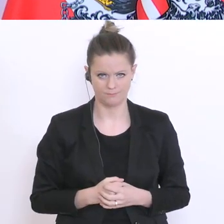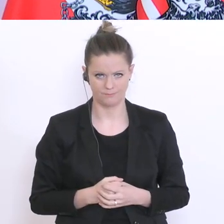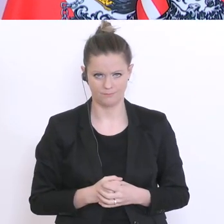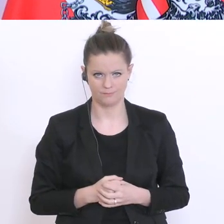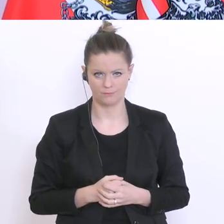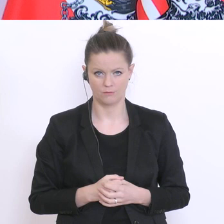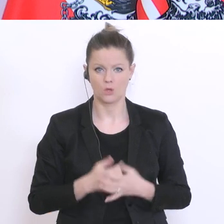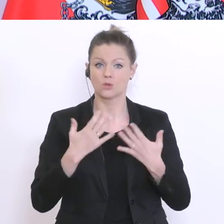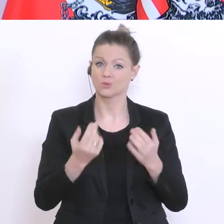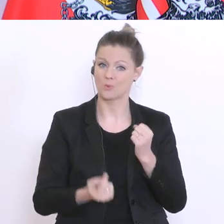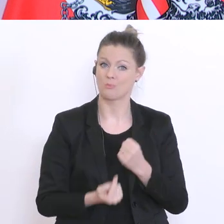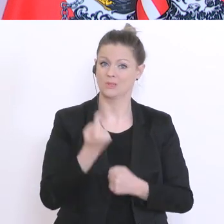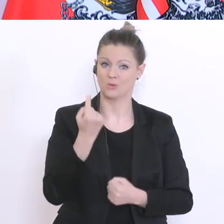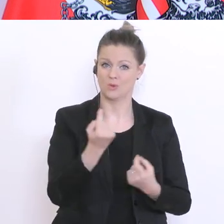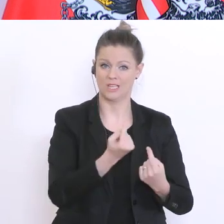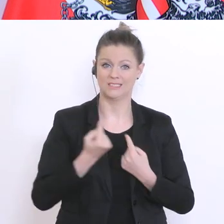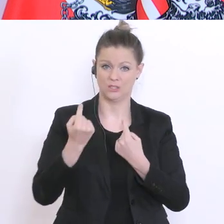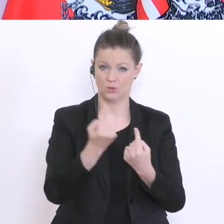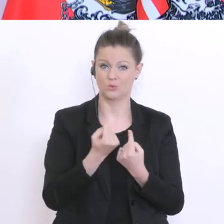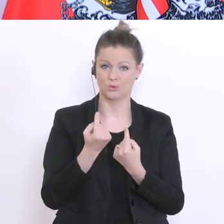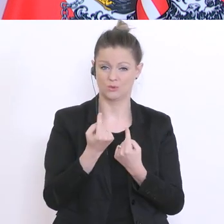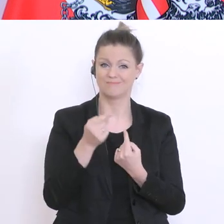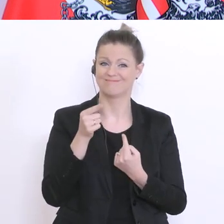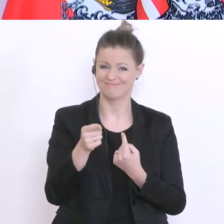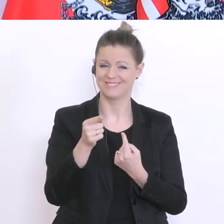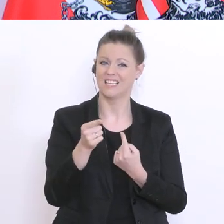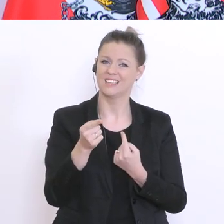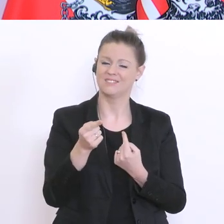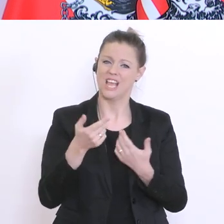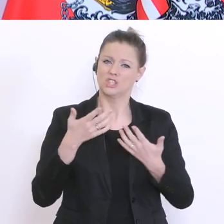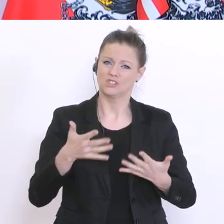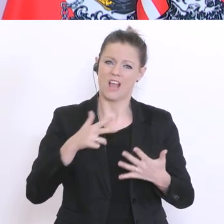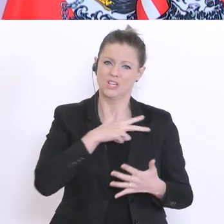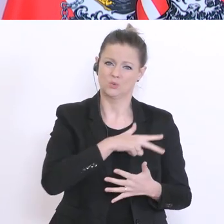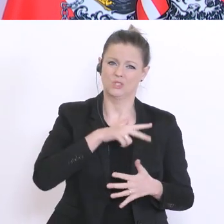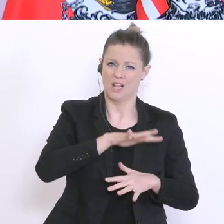jene Schülerinnen und Schüler die aus schwächeren soziökonomischen Umfeld kommen nicht vergessen.